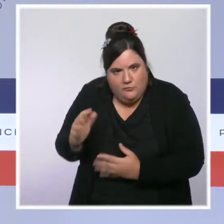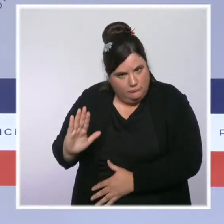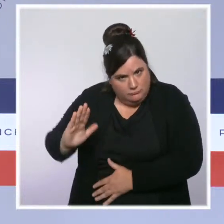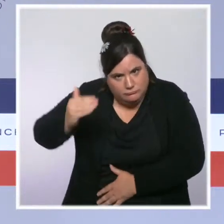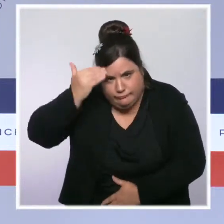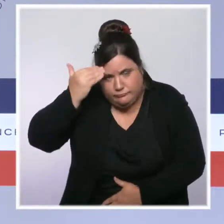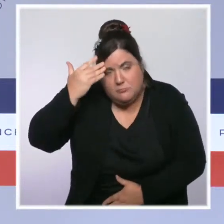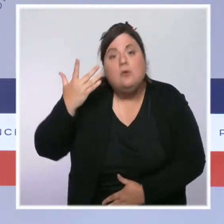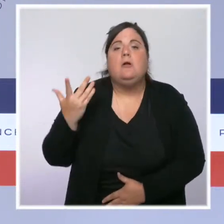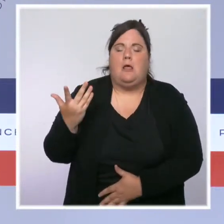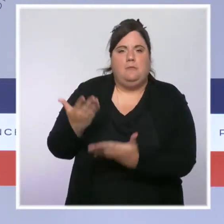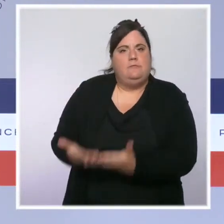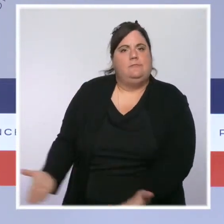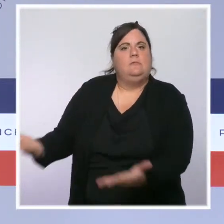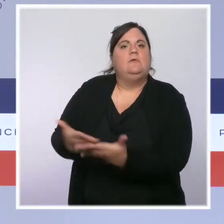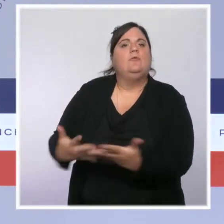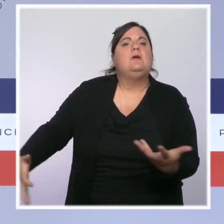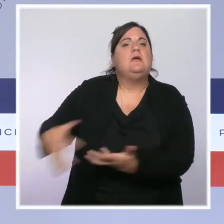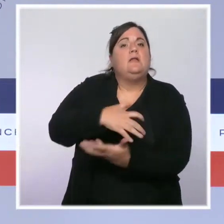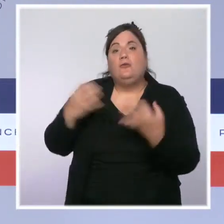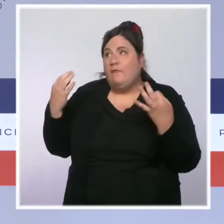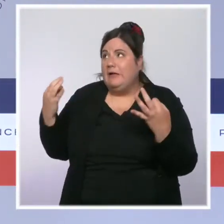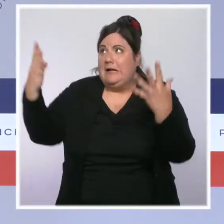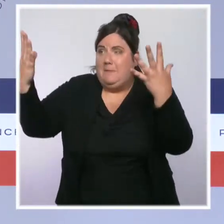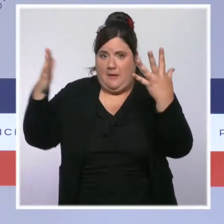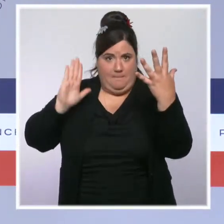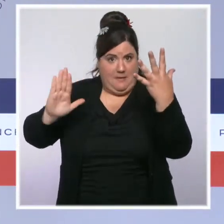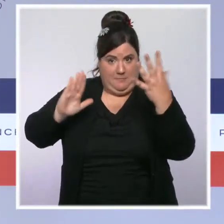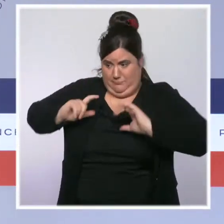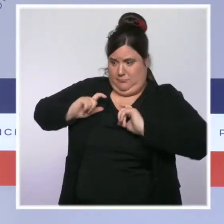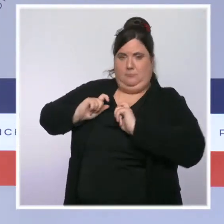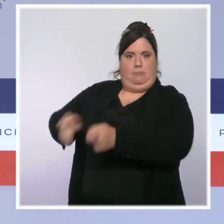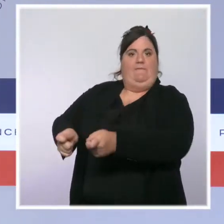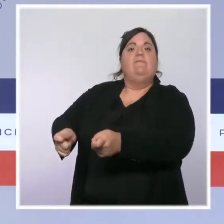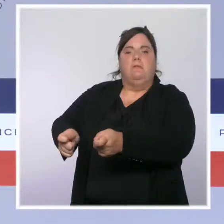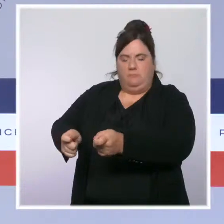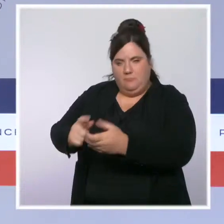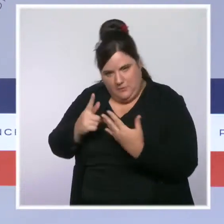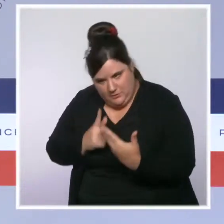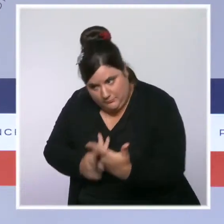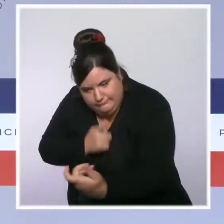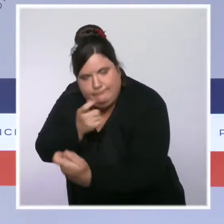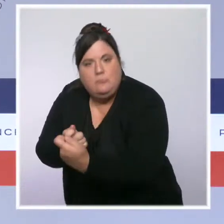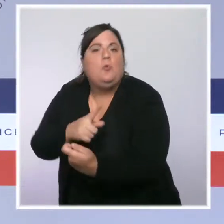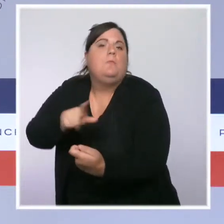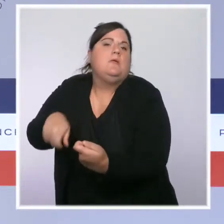prochaine et le gouvernement sera aux côtés des victimes tout au long de leurs démarches, comme il sera aux côtés des